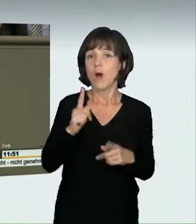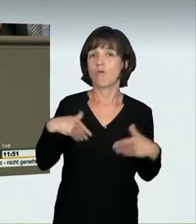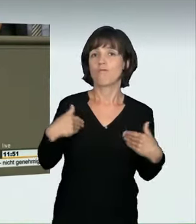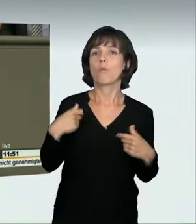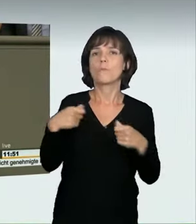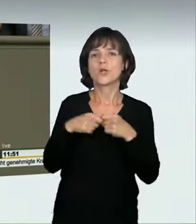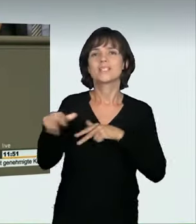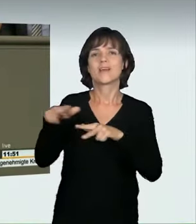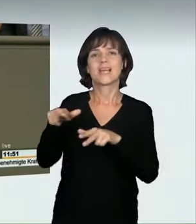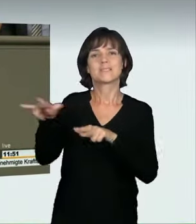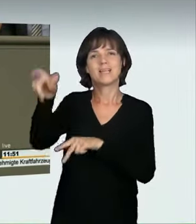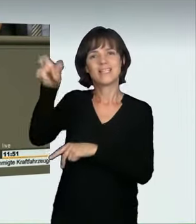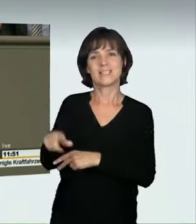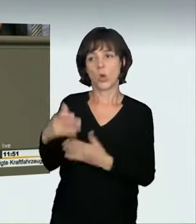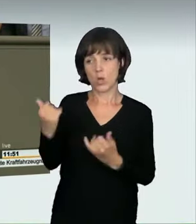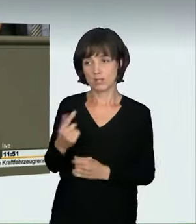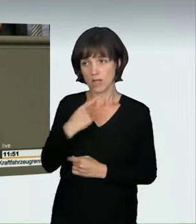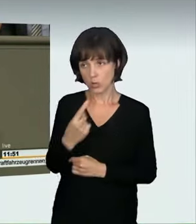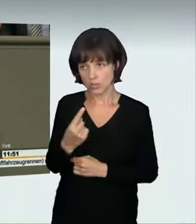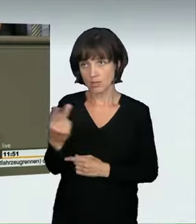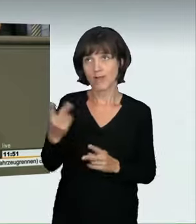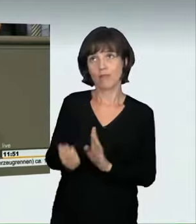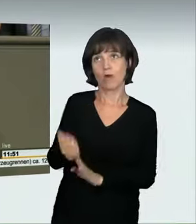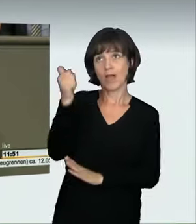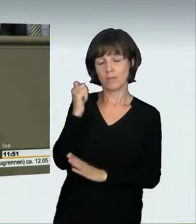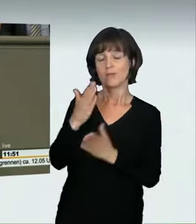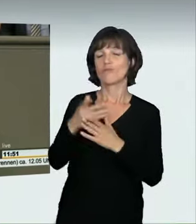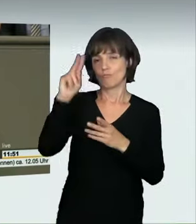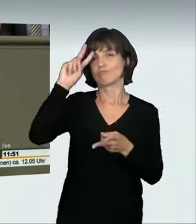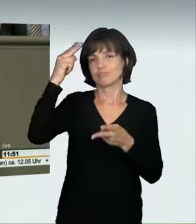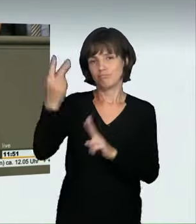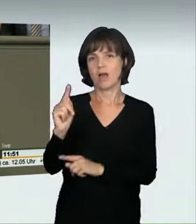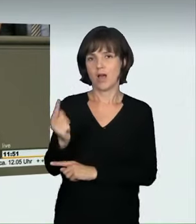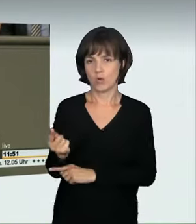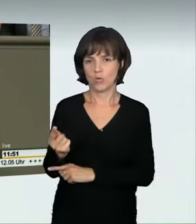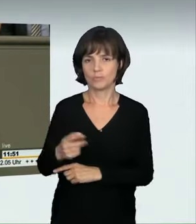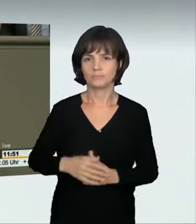dass wir sie jetzt führen. Übrigens bin ich auch froh, dass sich der Bundesverkehrsminister anders geäußert hat,